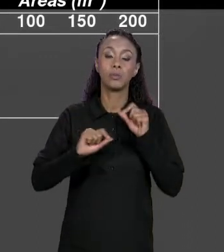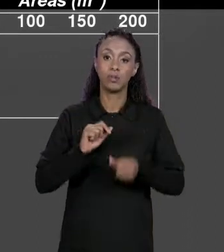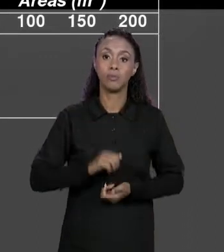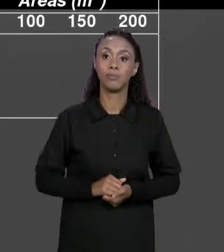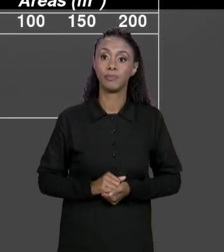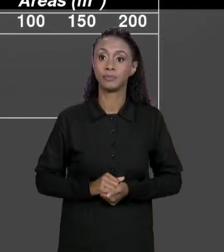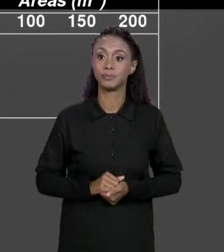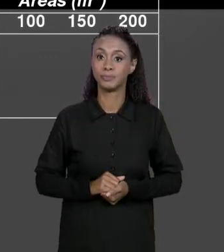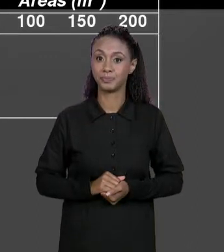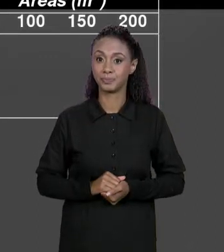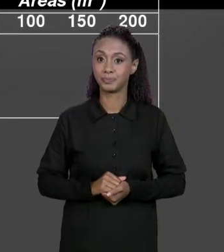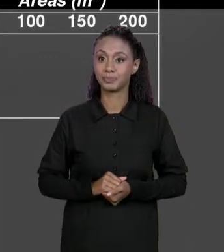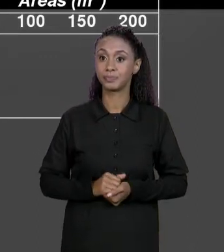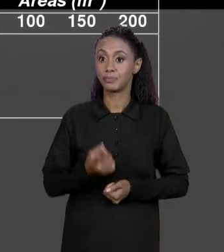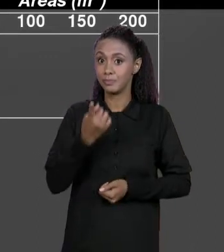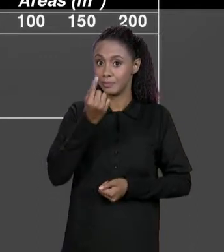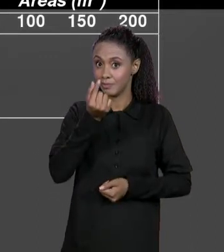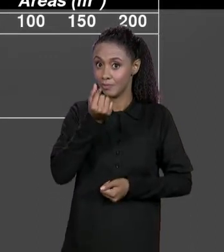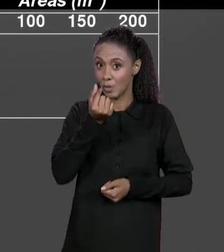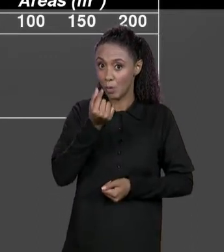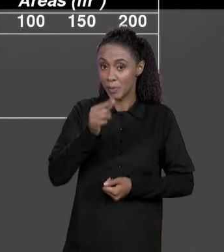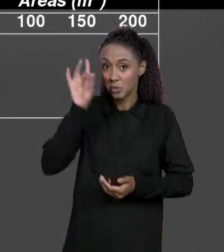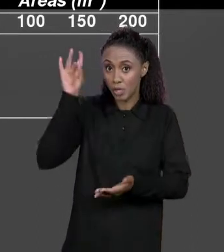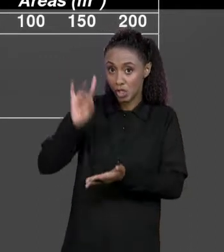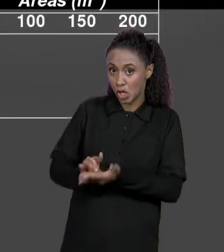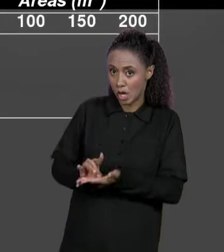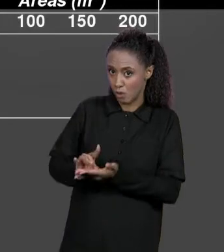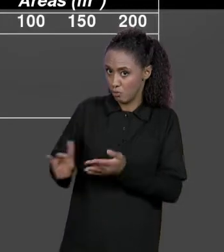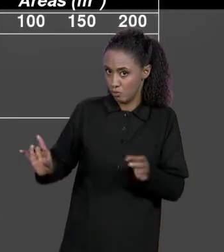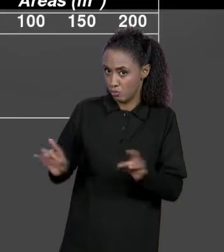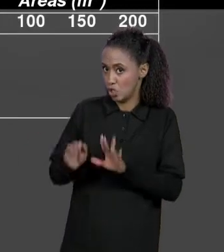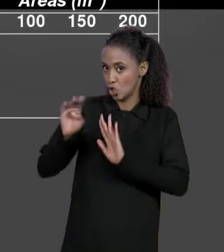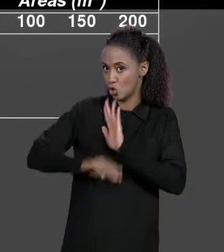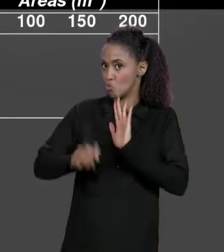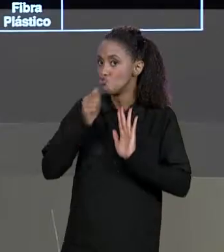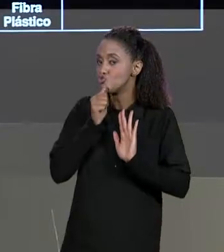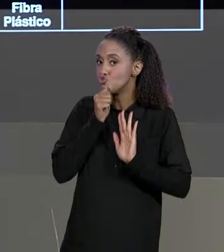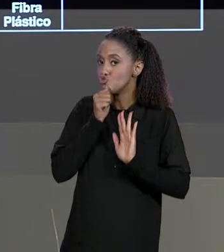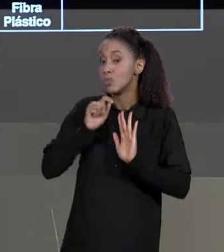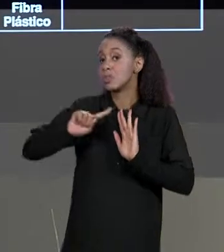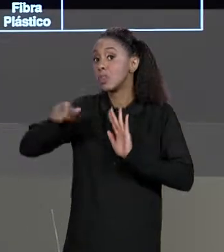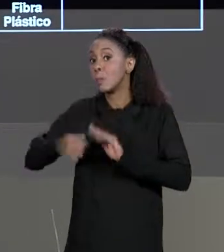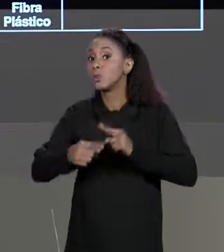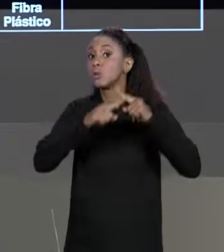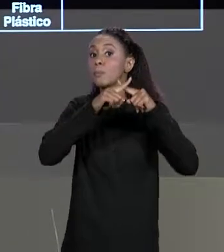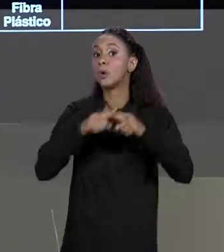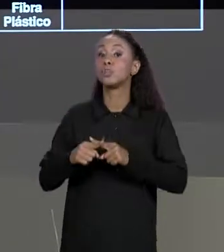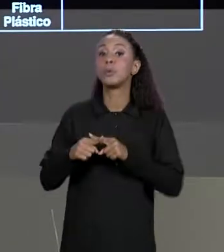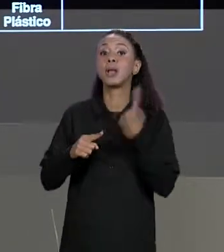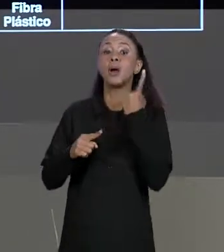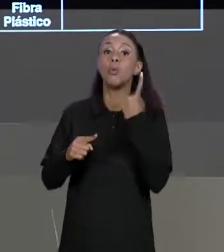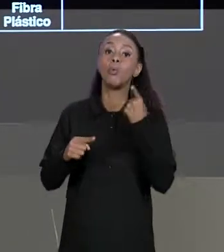ORIGINAL, O PREÇO SEM DESCONTO RESPECTIVO E MULTIPLICAR POR "UM MENOS DESCONTO", 1 É 100%